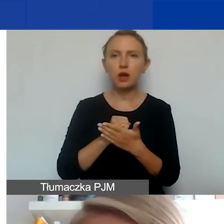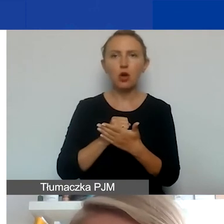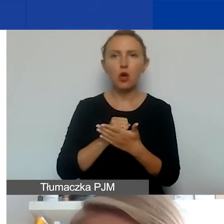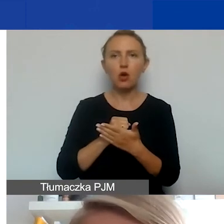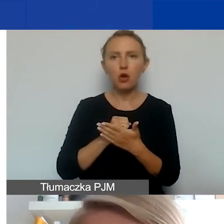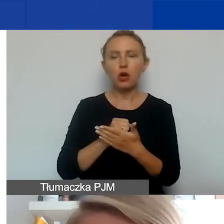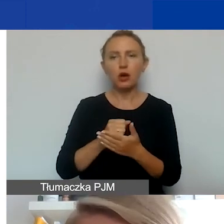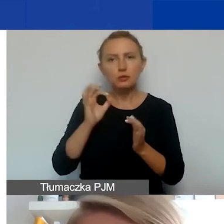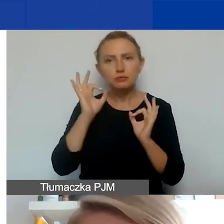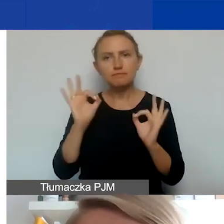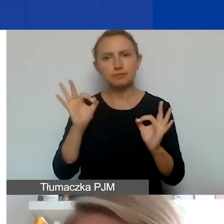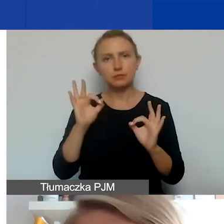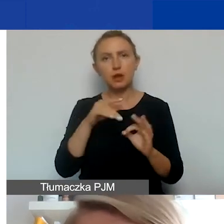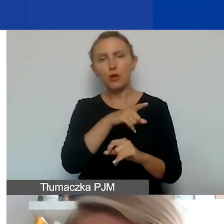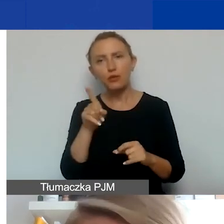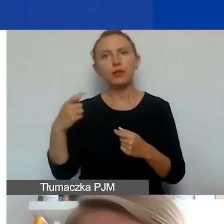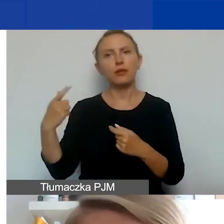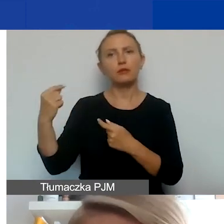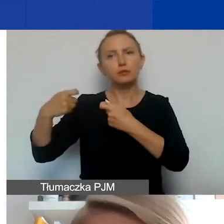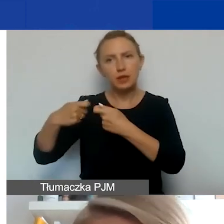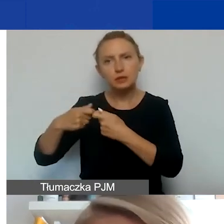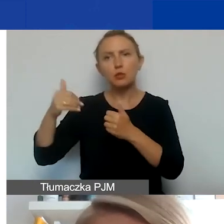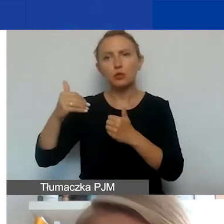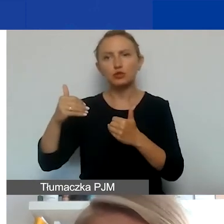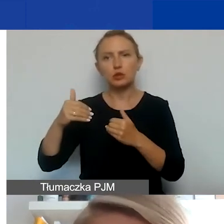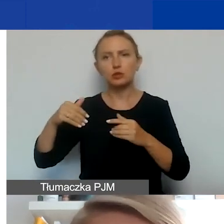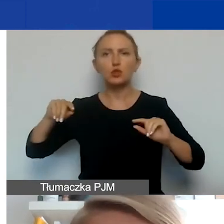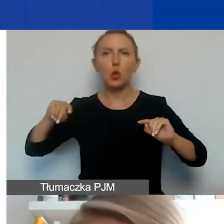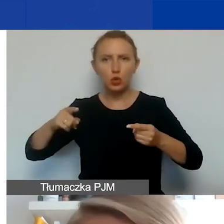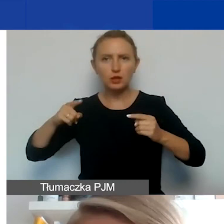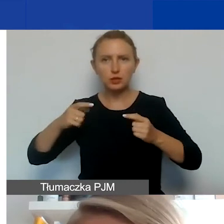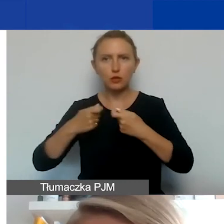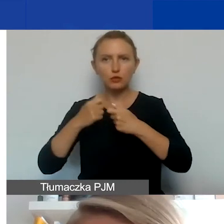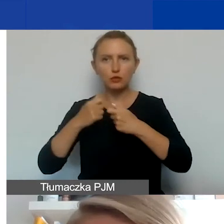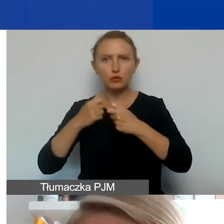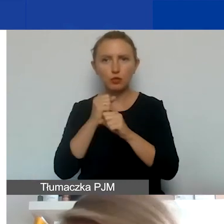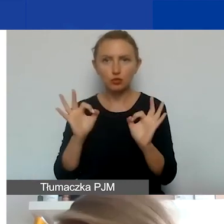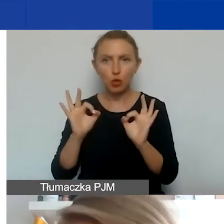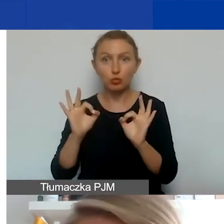żeby zarówno wy jak i partner był w stanie ogarnąć współpracę w liczbie projektów, do jakich się zadeklaruje